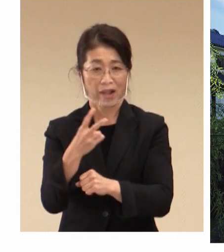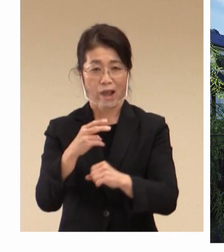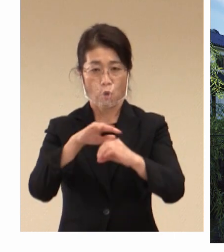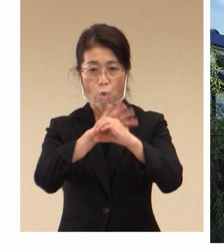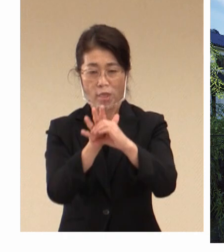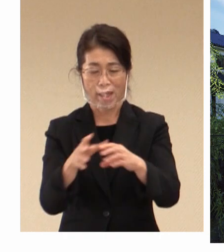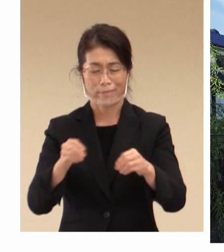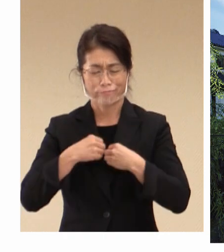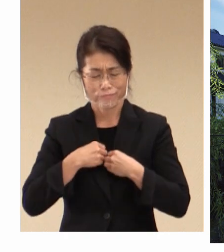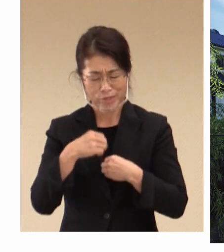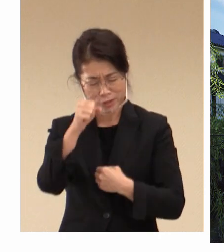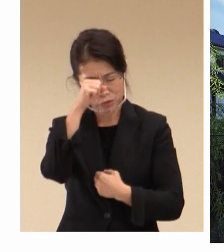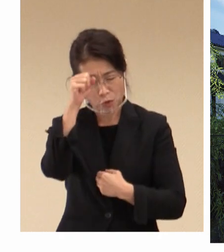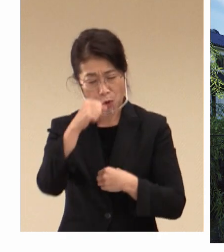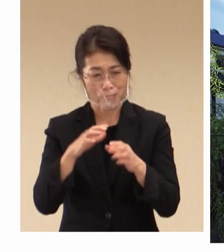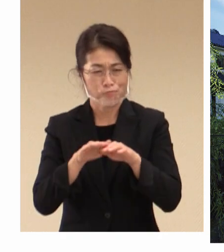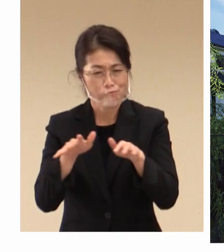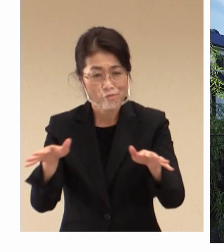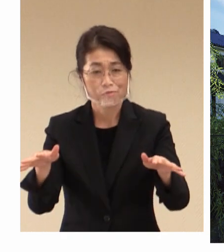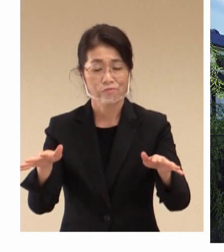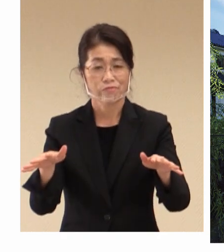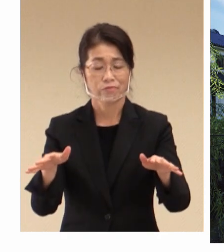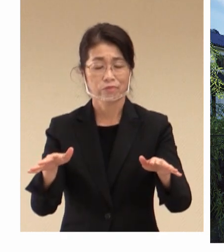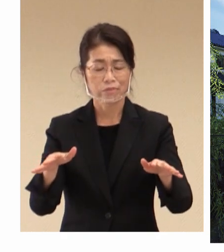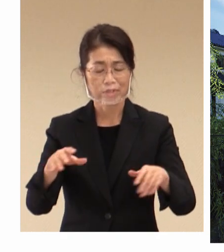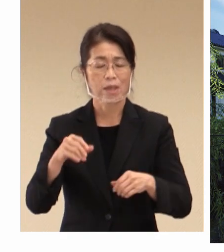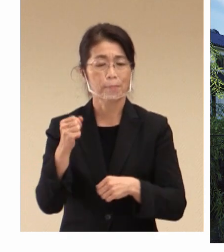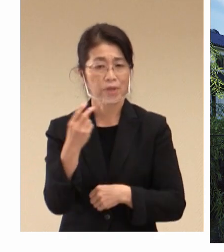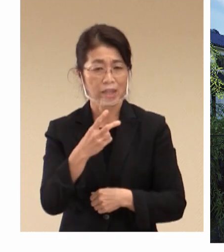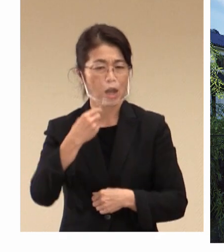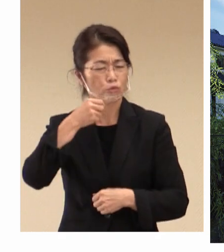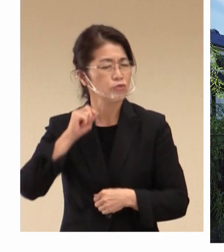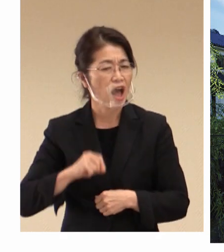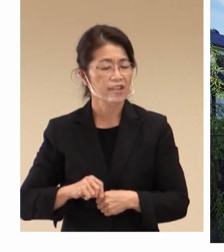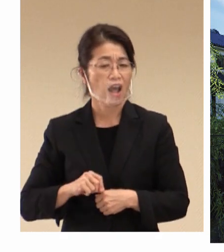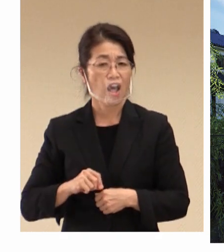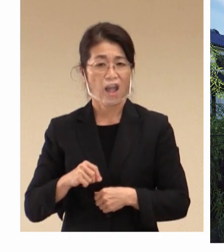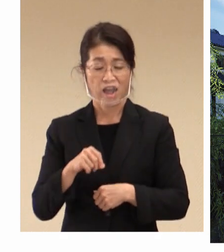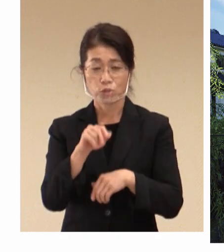またウクライナにおける状況など